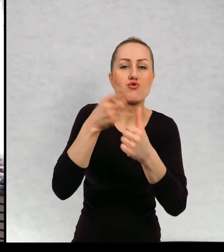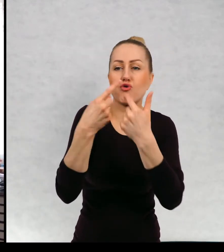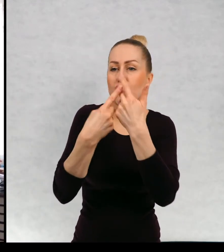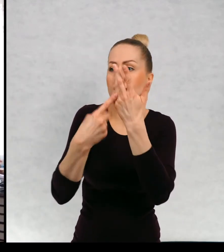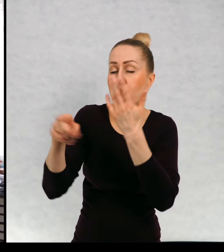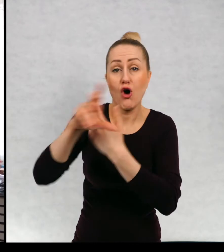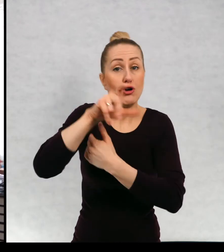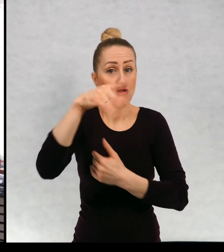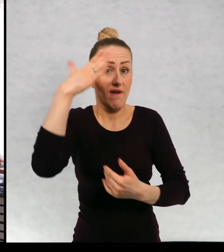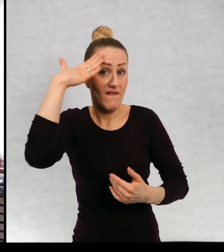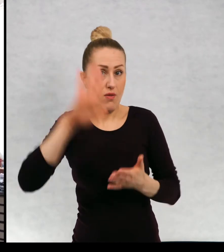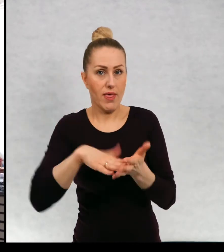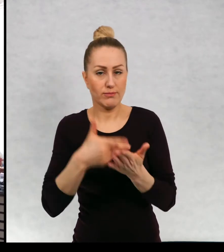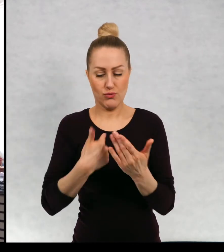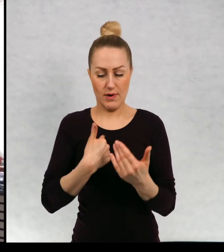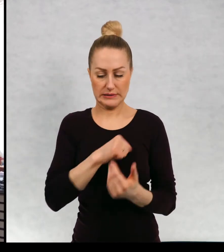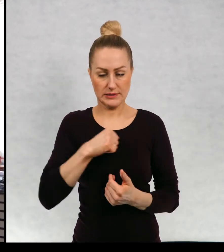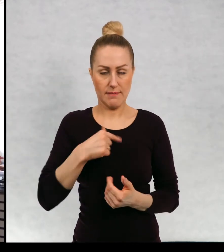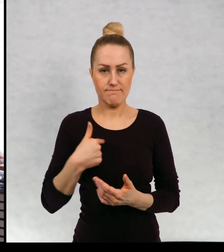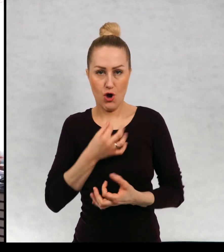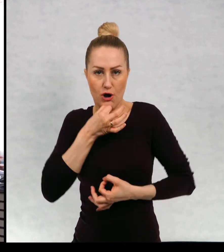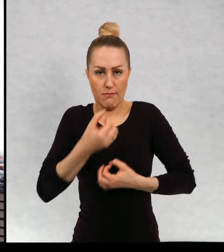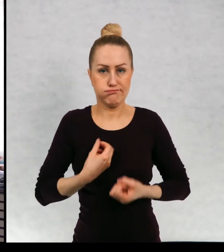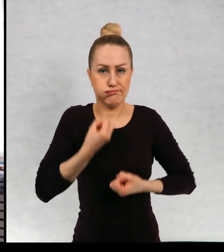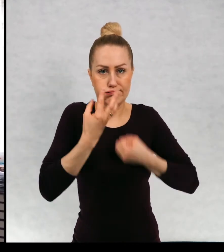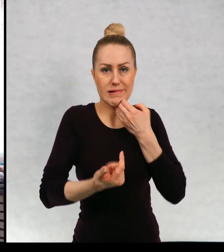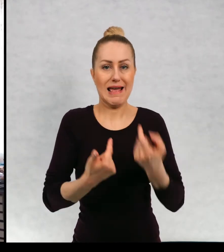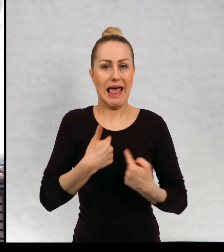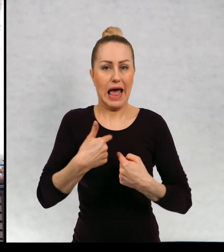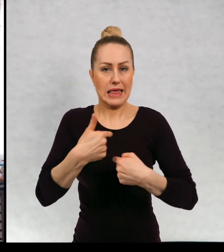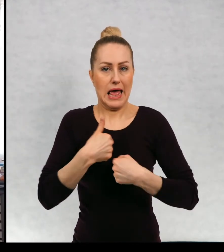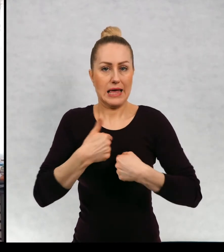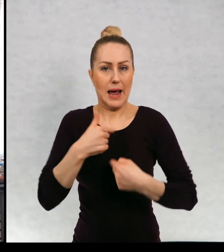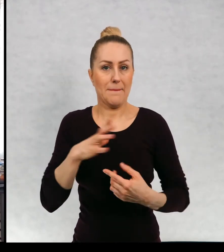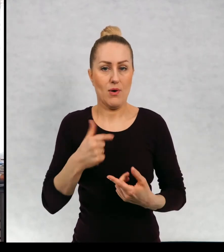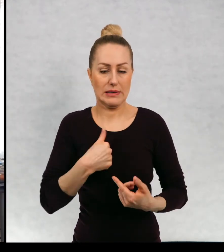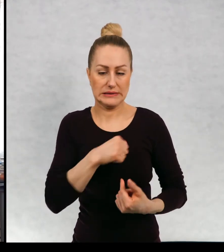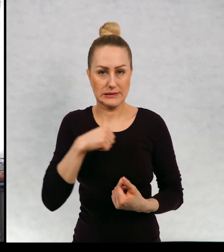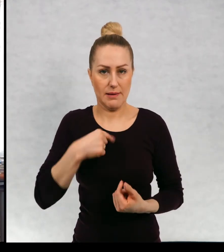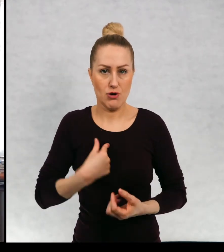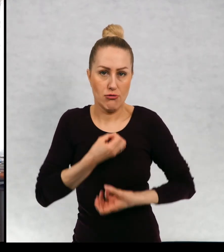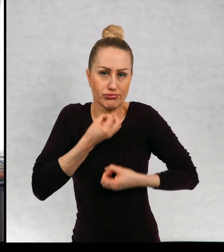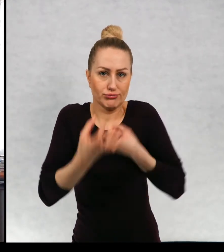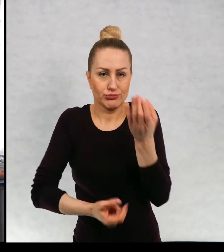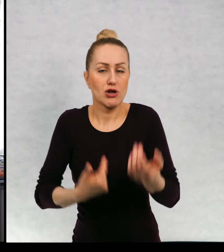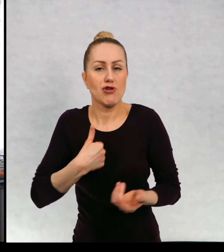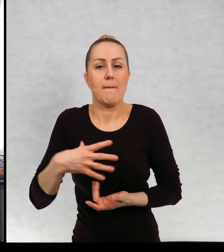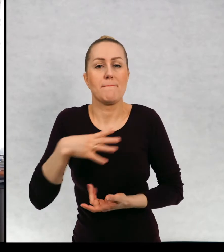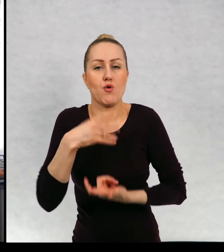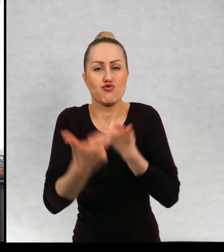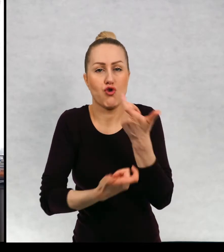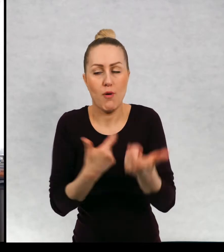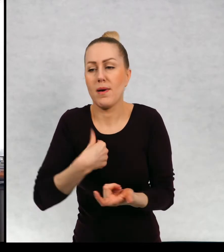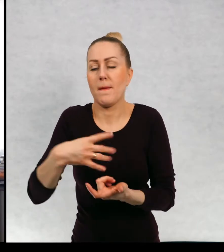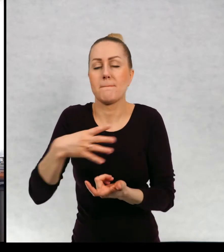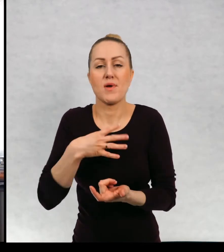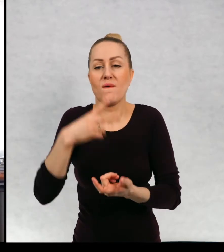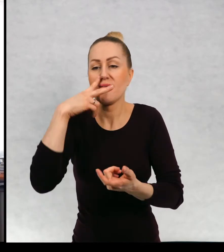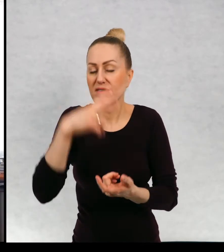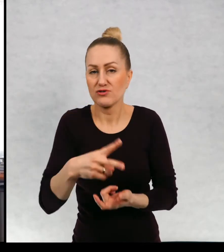Czy wolicie narrację pierwszoosobową, czyli ja, ja zrobiłem, przeżyłem.